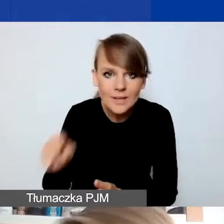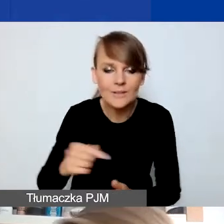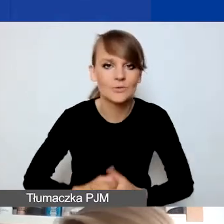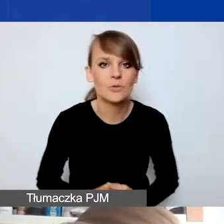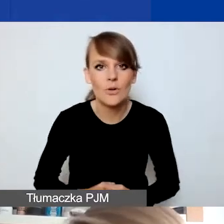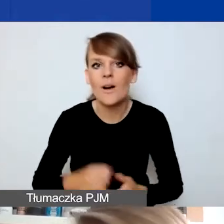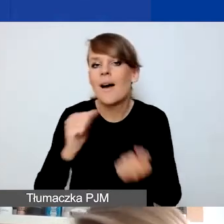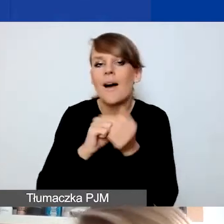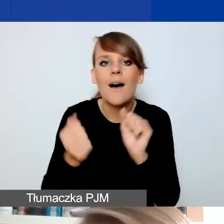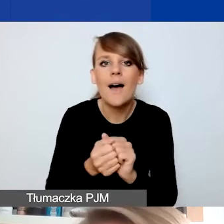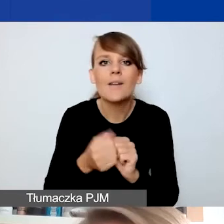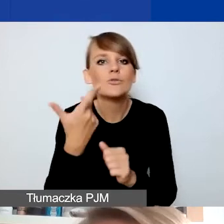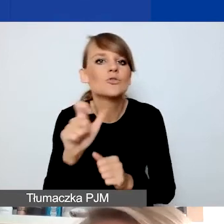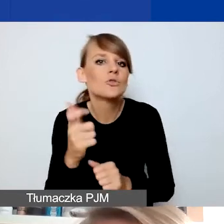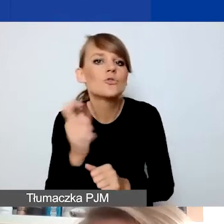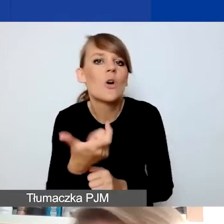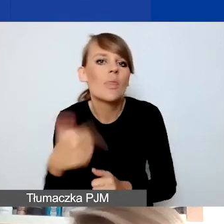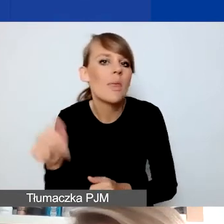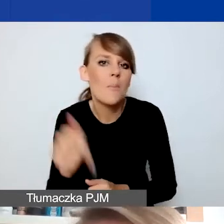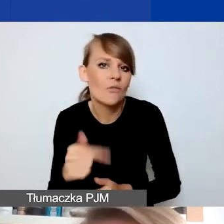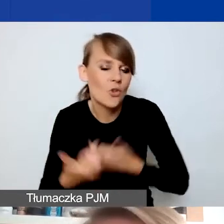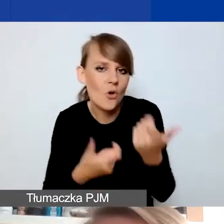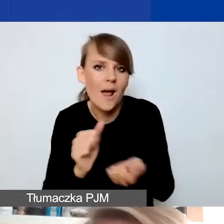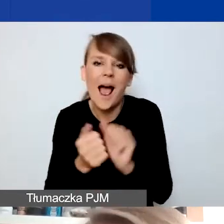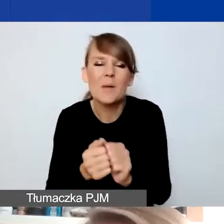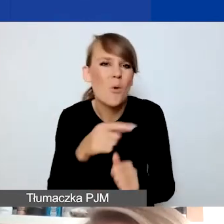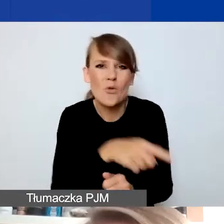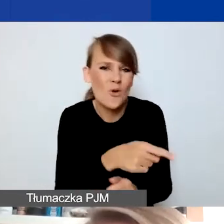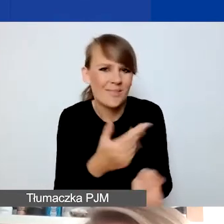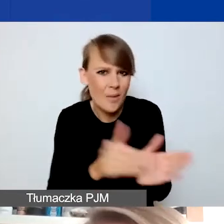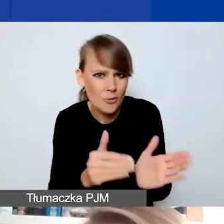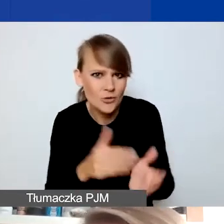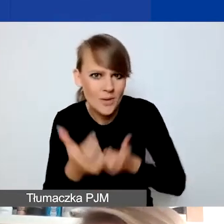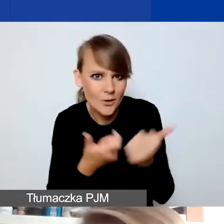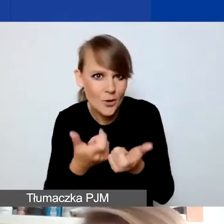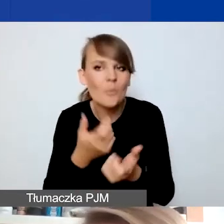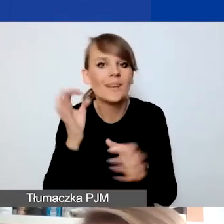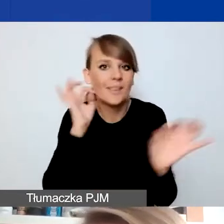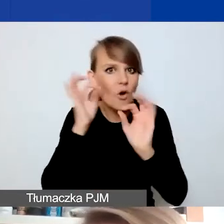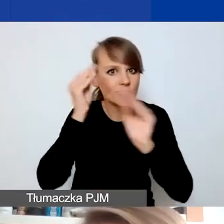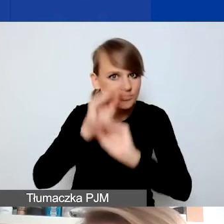a czego nie powinny robić czy nie muszą. Tak że tutaj takie zmiany.